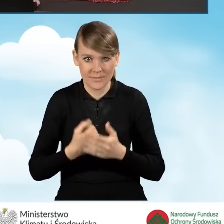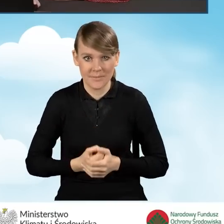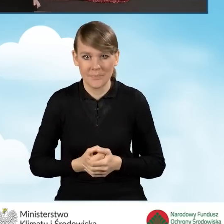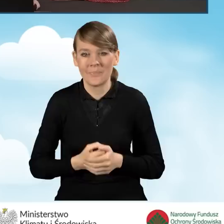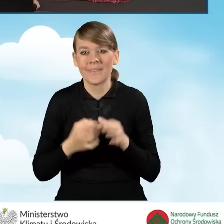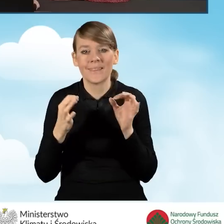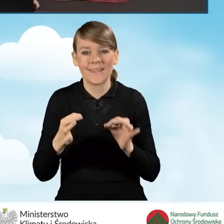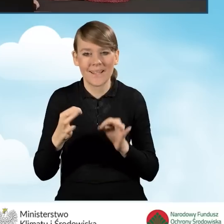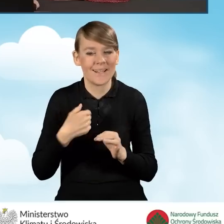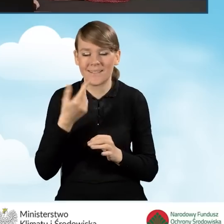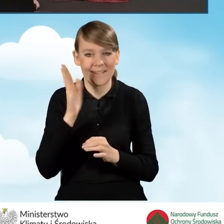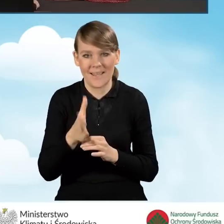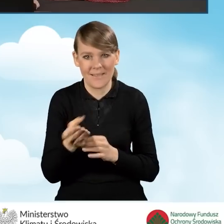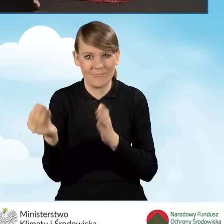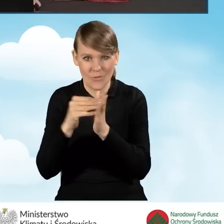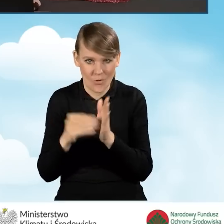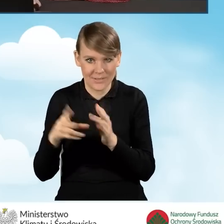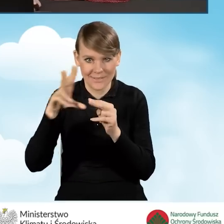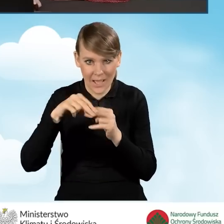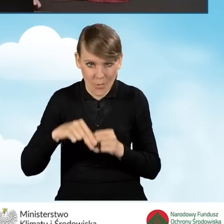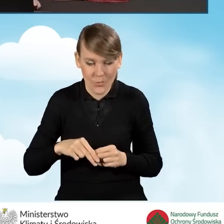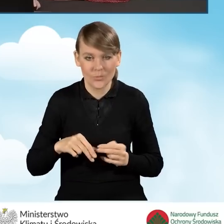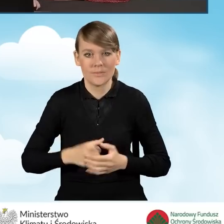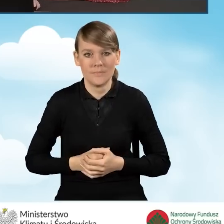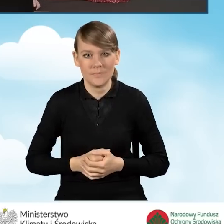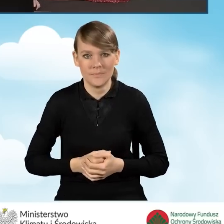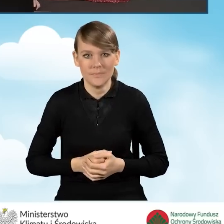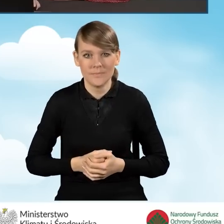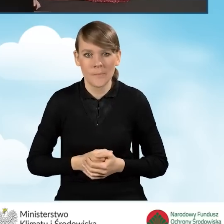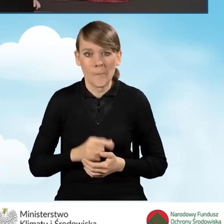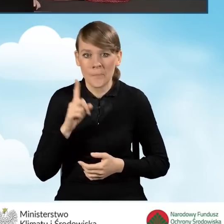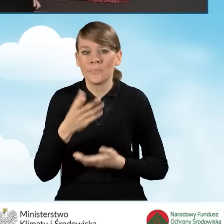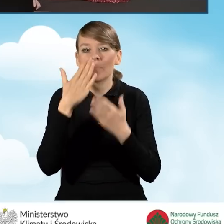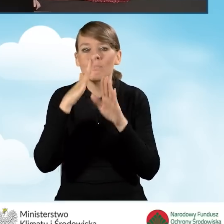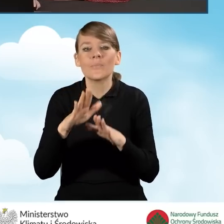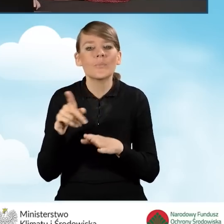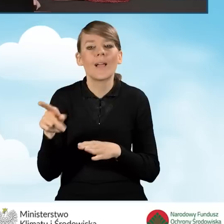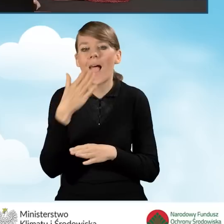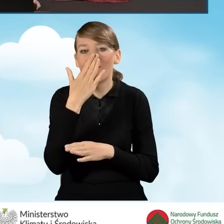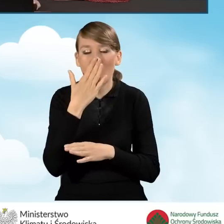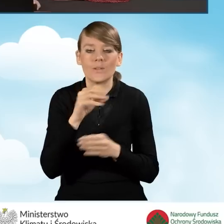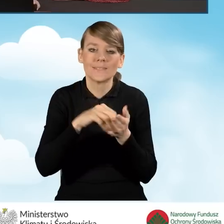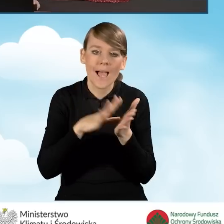Ja w tej chwili nie będę załączała tych załączników, natomiast zaprezentuję Państwu jak działa przycisk zapisz i sprawdź.